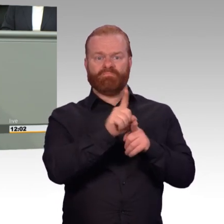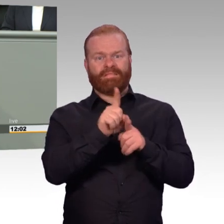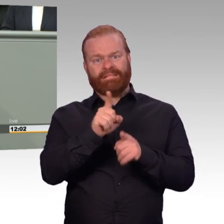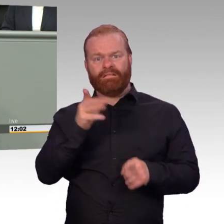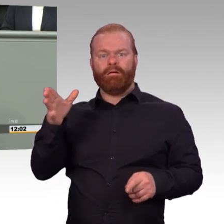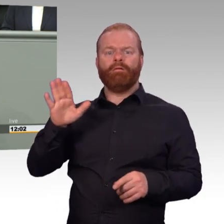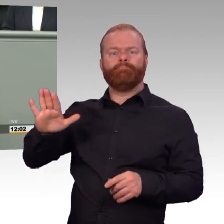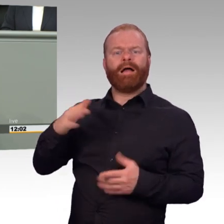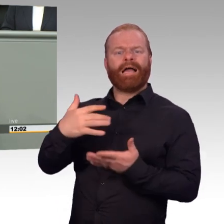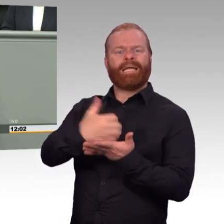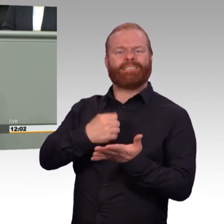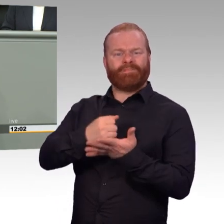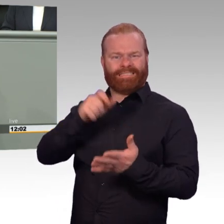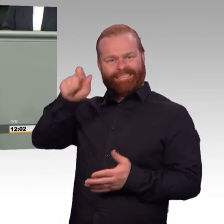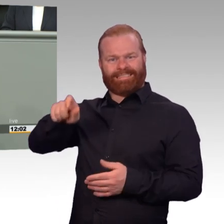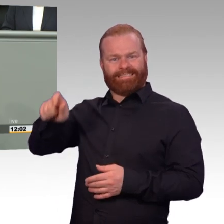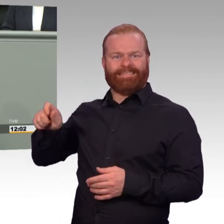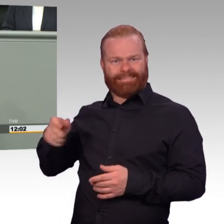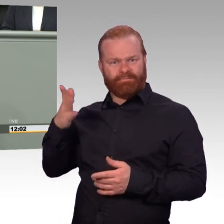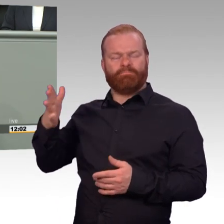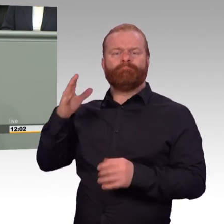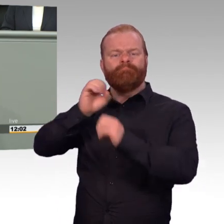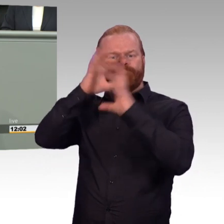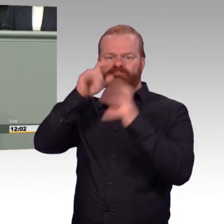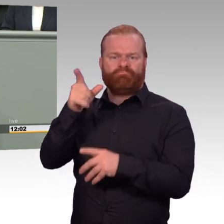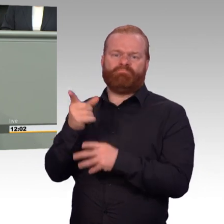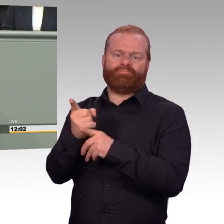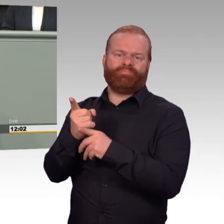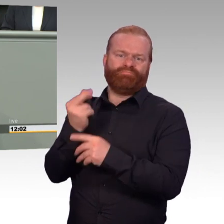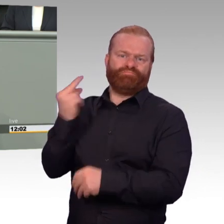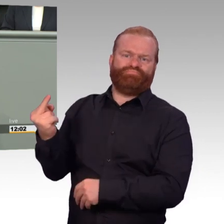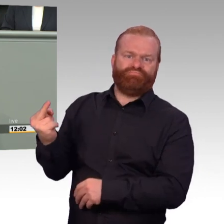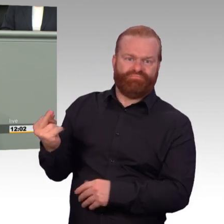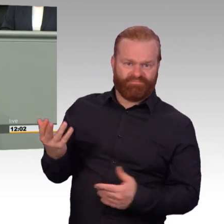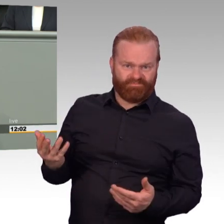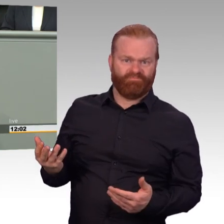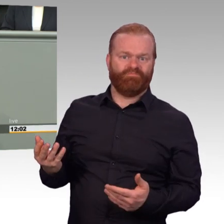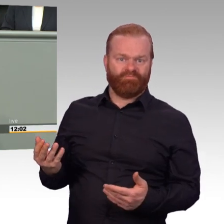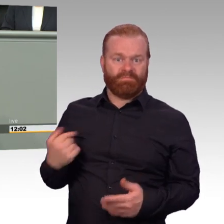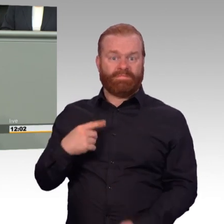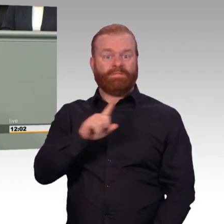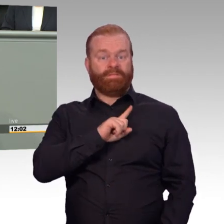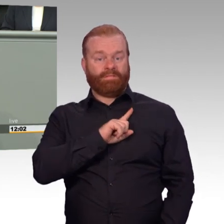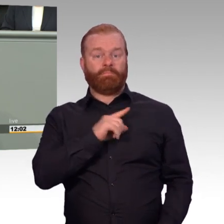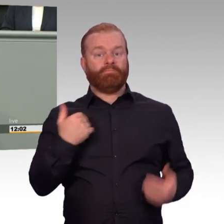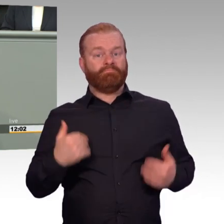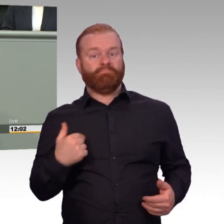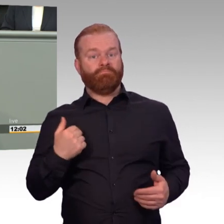Mit Ihrem Gesetz fehlt den Kameraden Geld, wenn sie sich entscheiden zu dienen. Mit diesem Gesetz stärken Sie beileibe